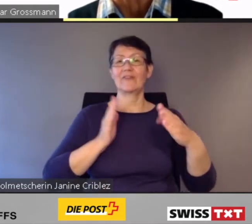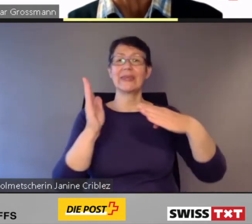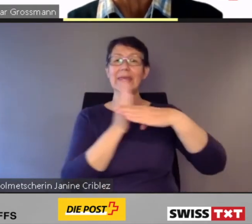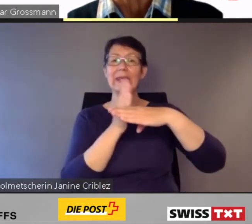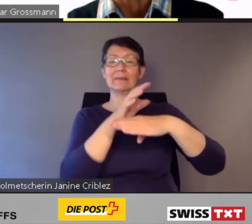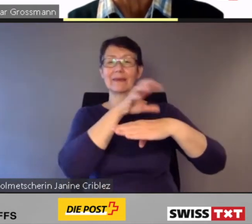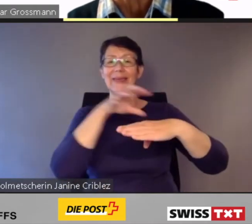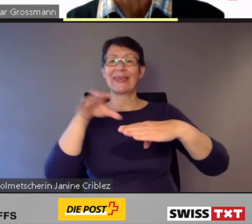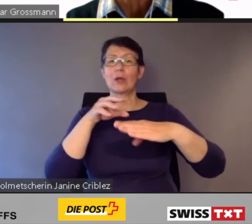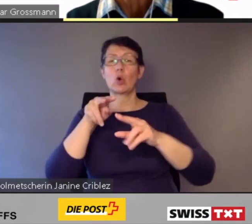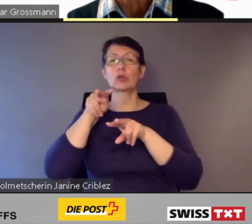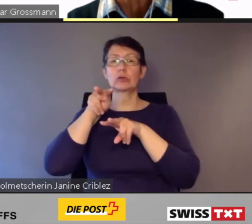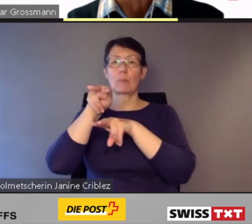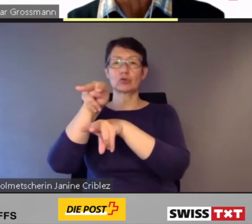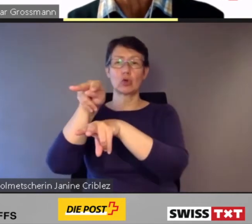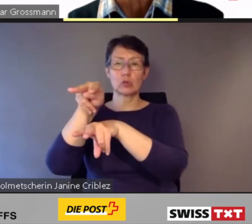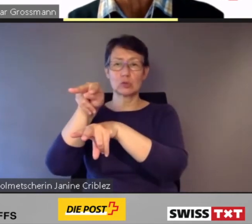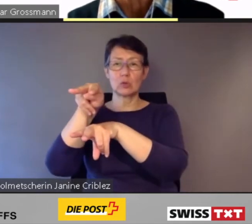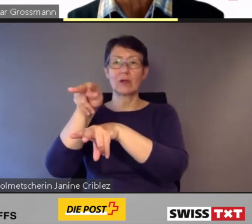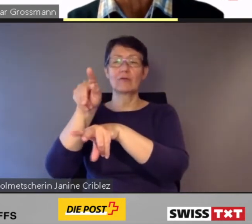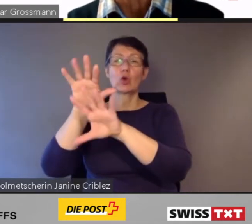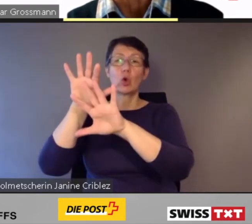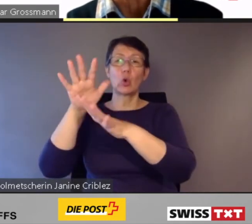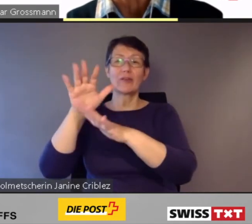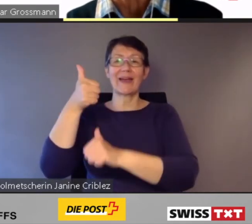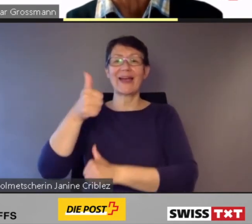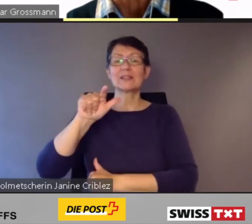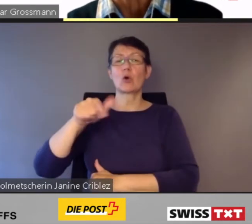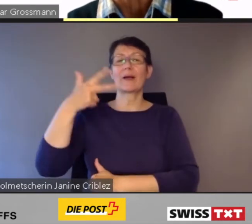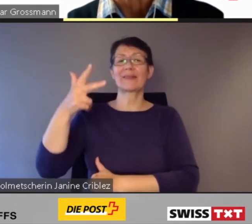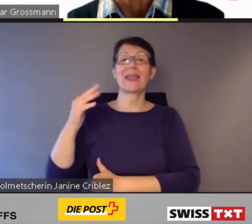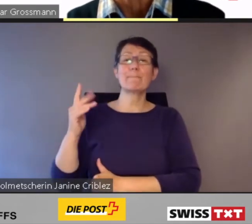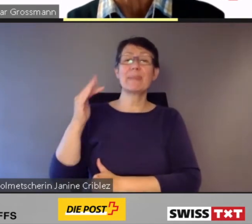von 60 modernen Interregio- Doppelstockzügen